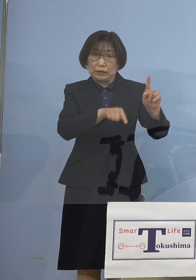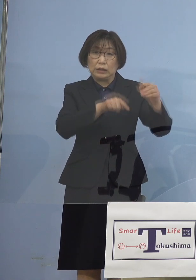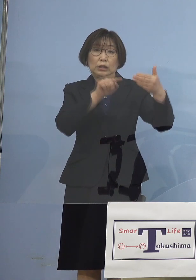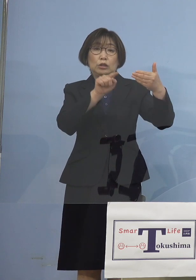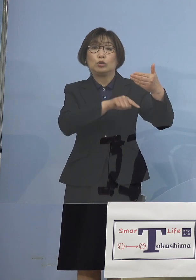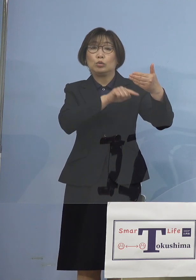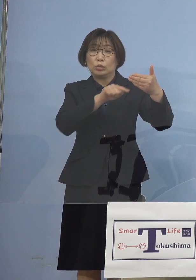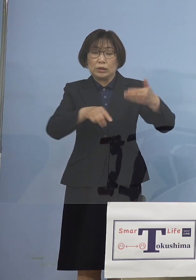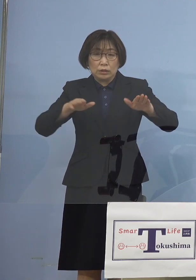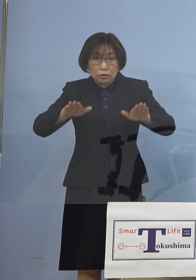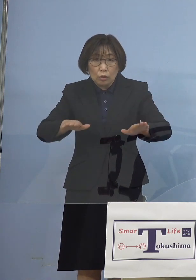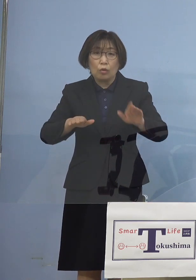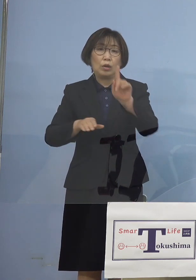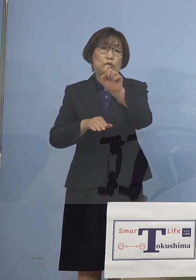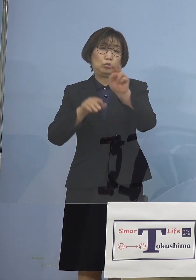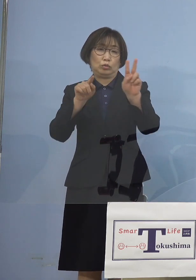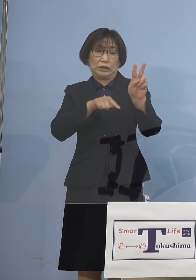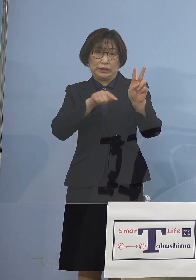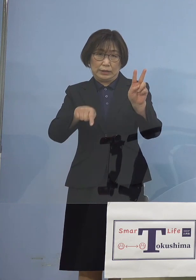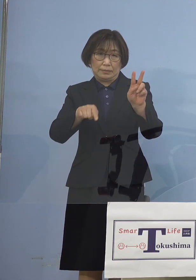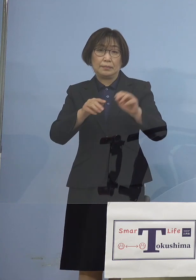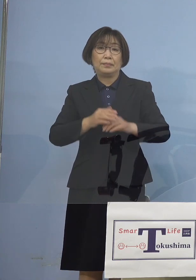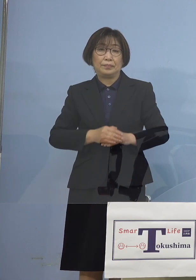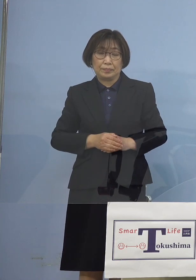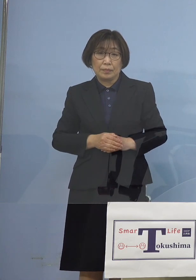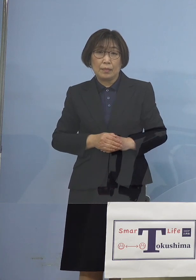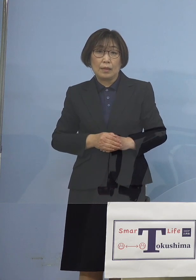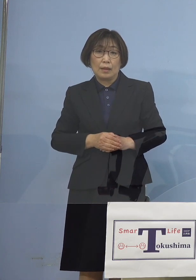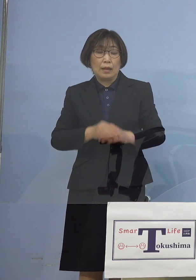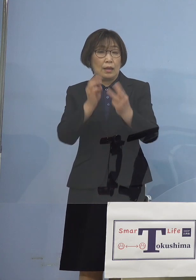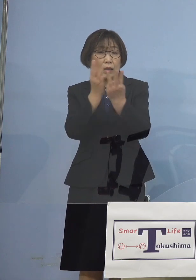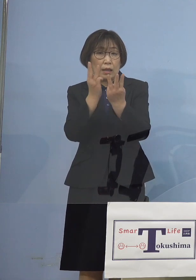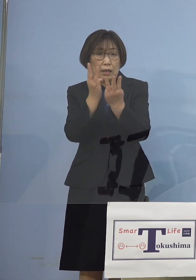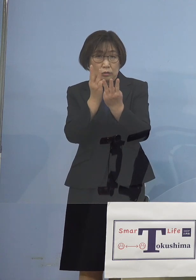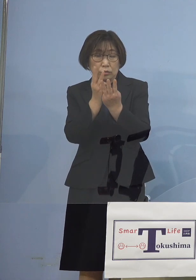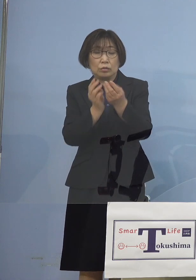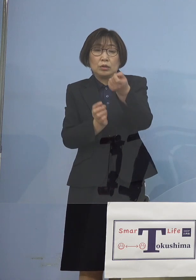ということで低い形で 抑えることができている